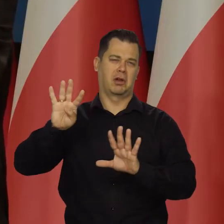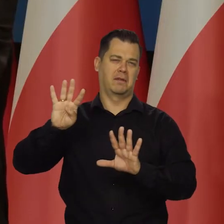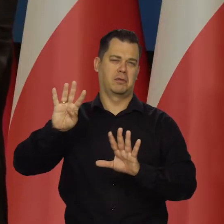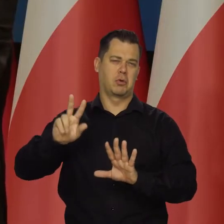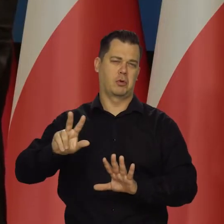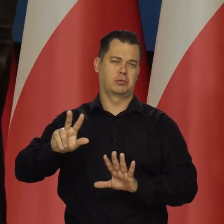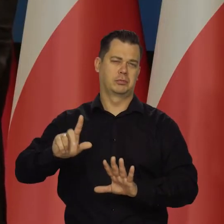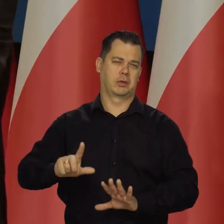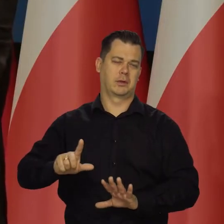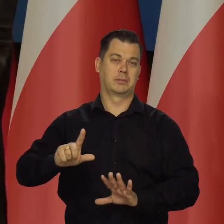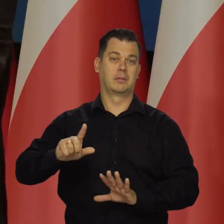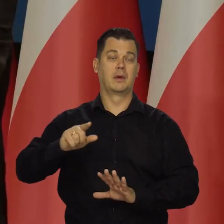Tempo wzrostu utrzyma się.